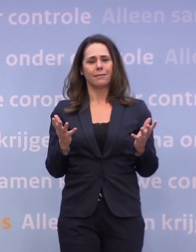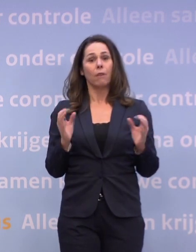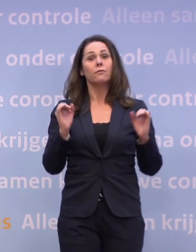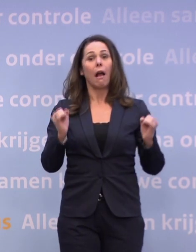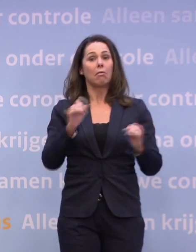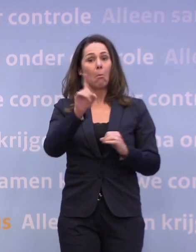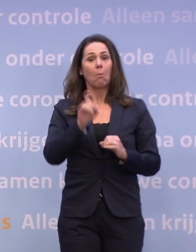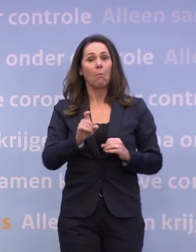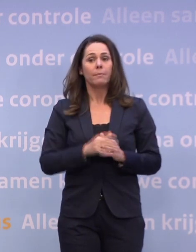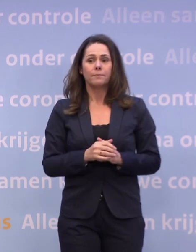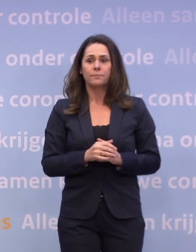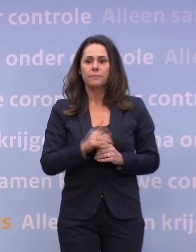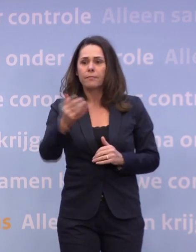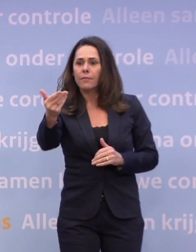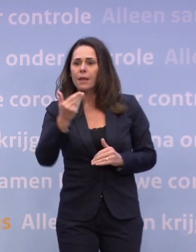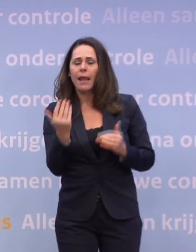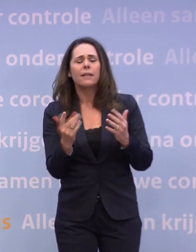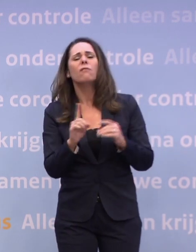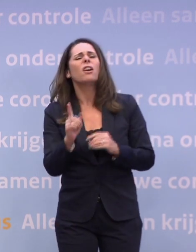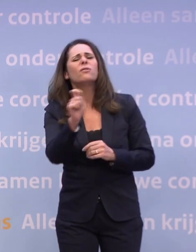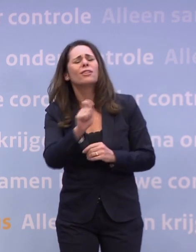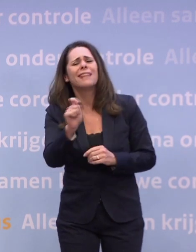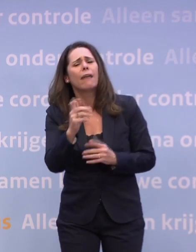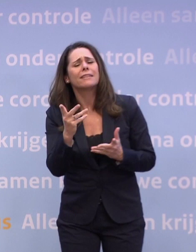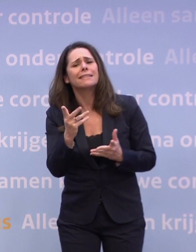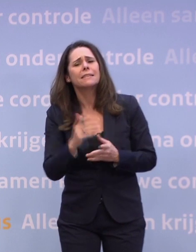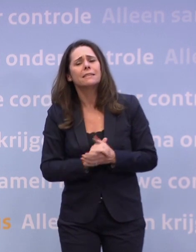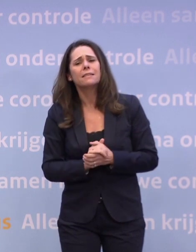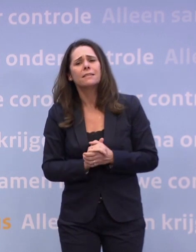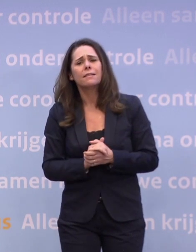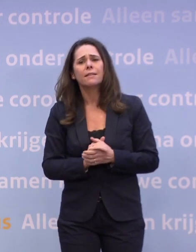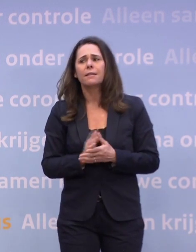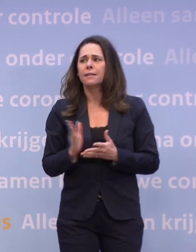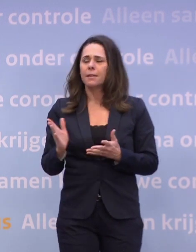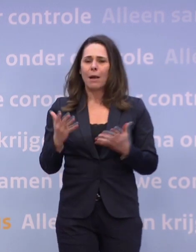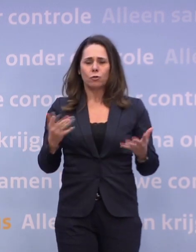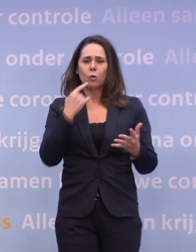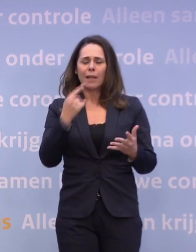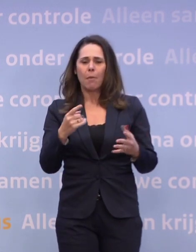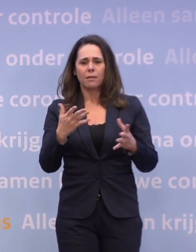En bij wat voor cijfers gaat dat niet lukken dan? Nou, dat kun je zo niet zeggen, maar als die trend verkeerd blijft gaan...